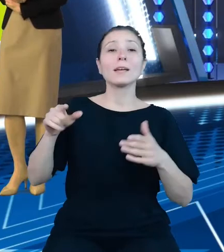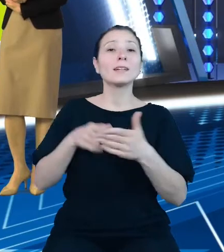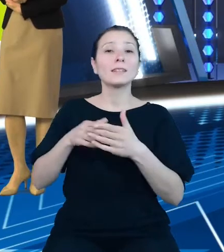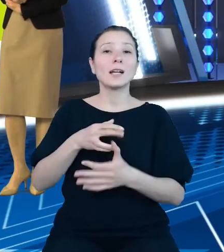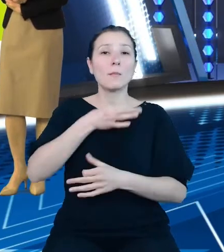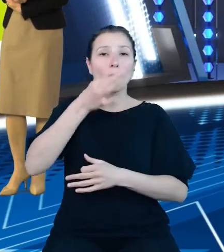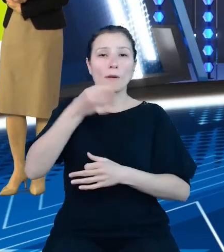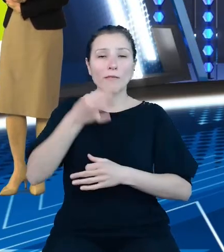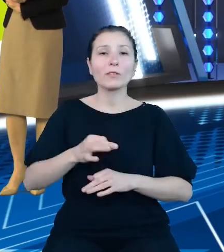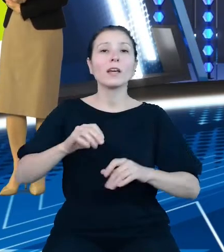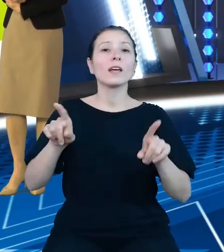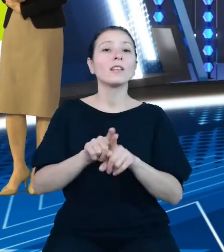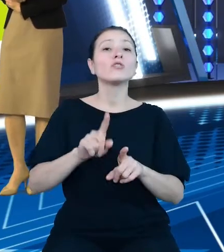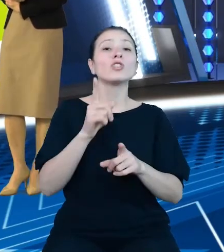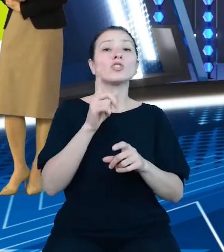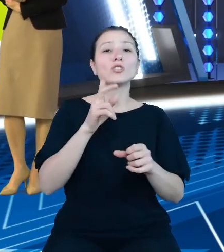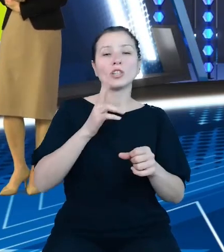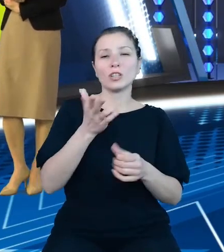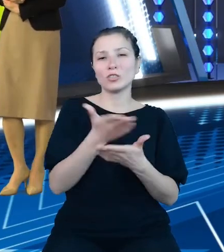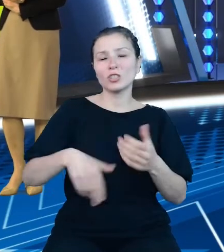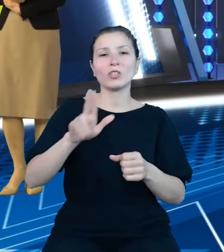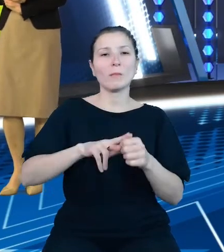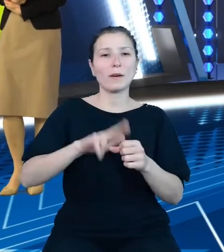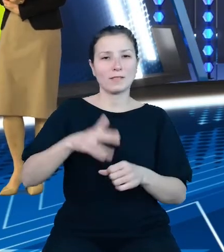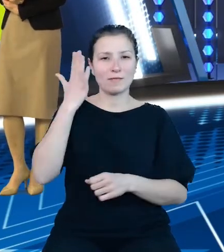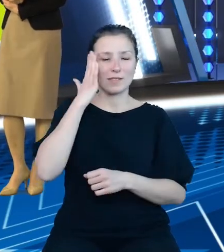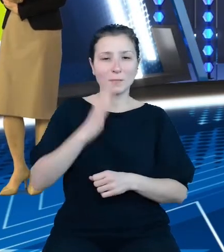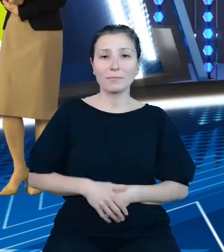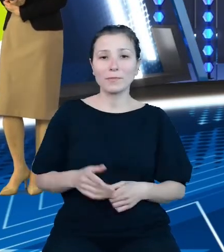Jako rezultat prac przeprowadzonych przez Główny Urząd Statystyczny w ramach